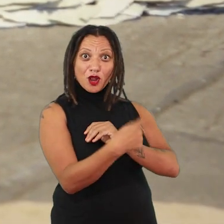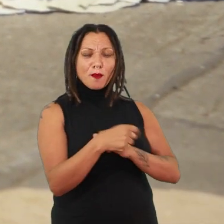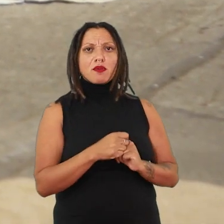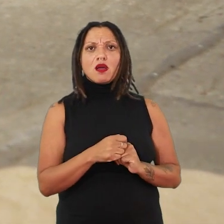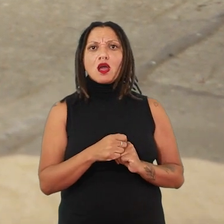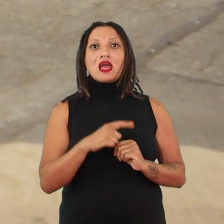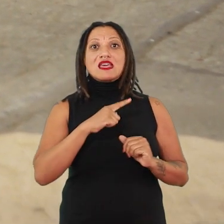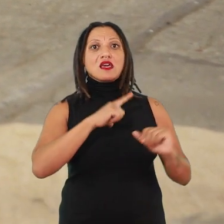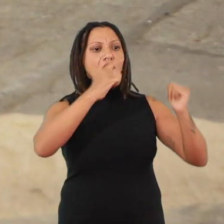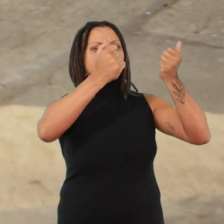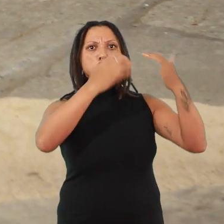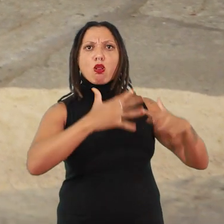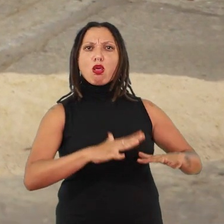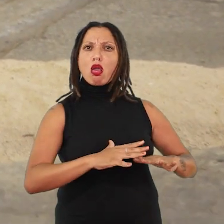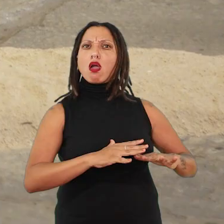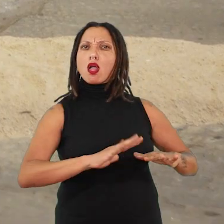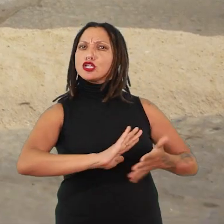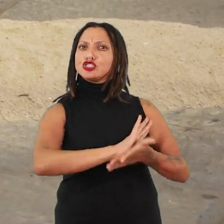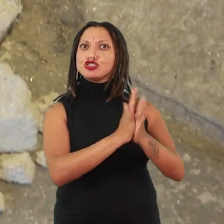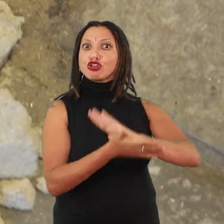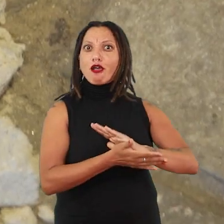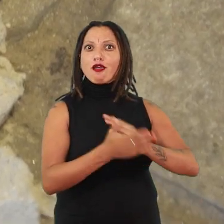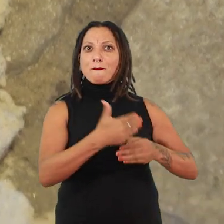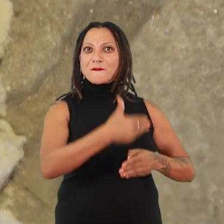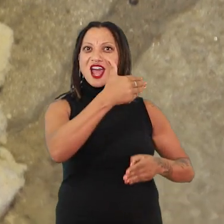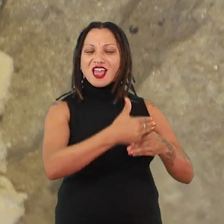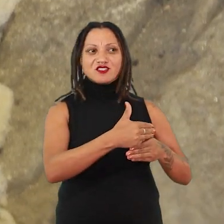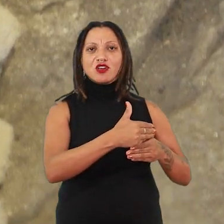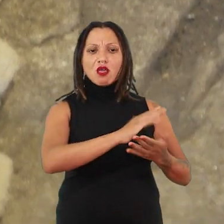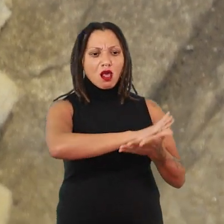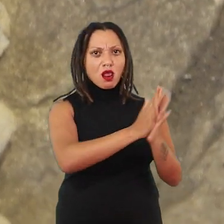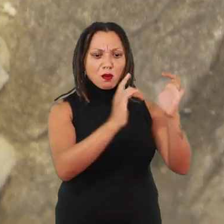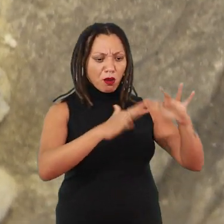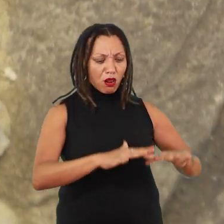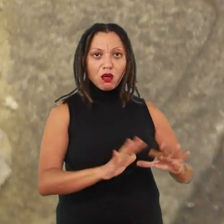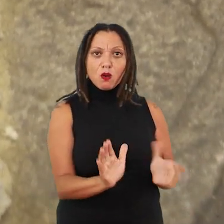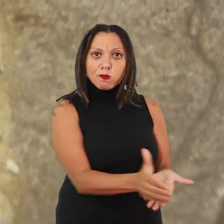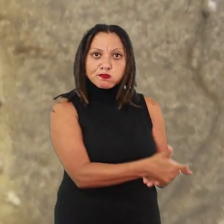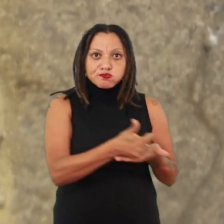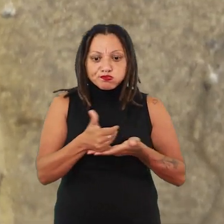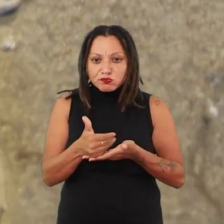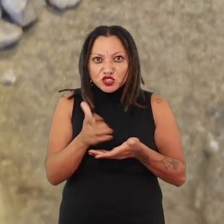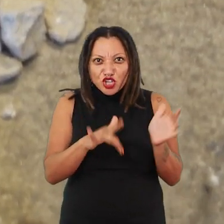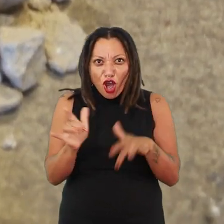e vai para destruir esse anjo do lar, destruir a própria parede da casa e recompor essa parede da casa, esses fragmentos